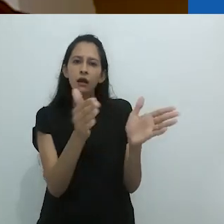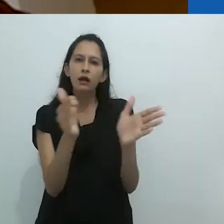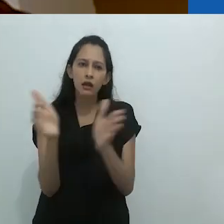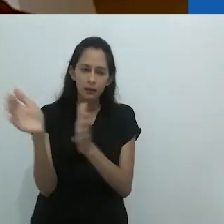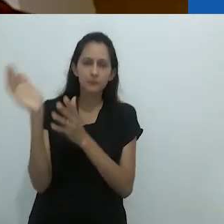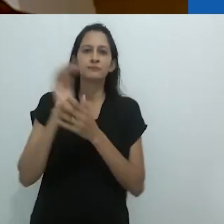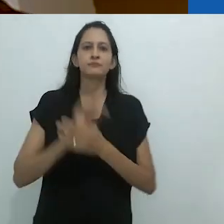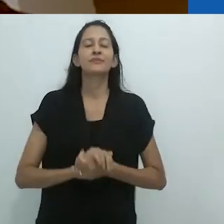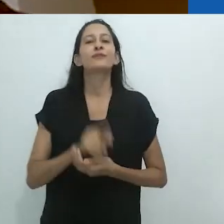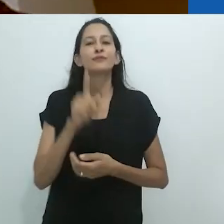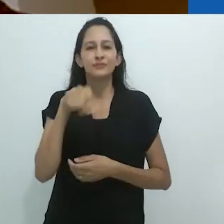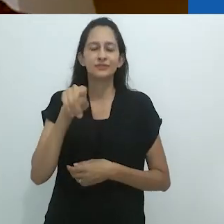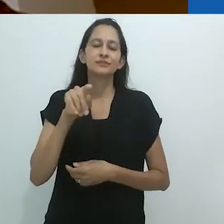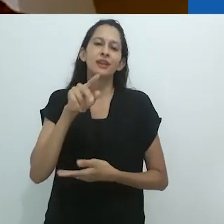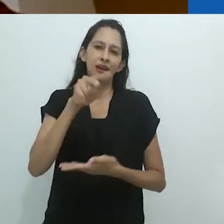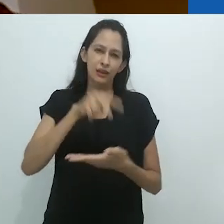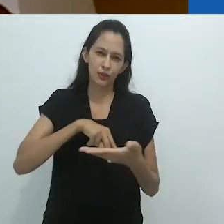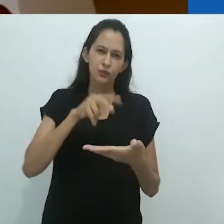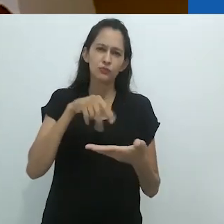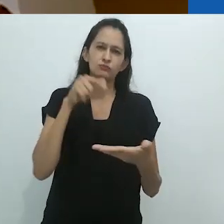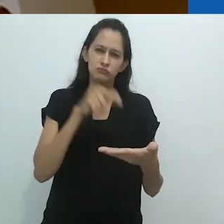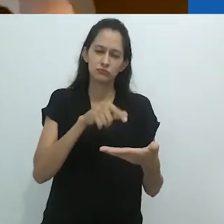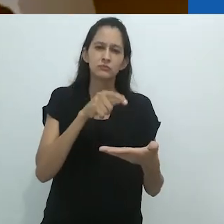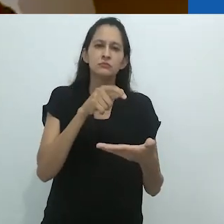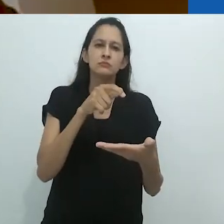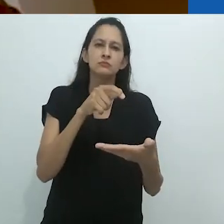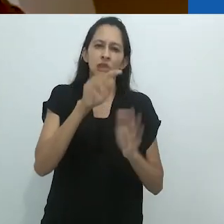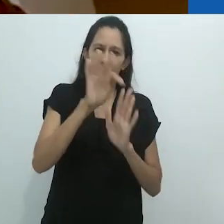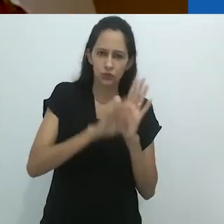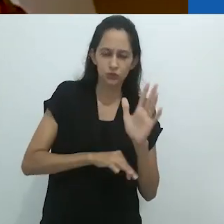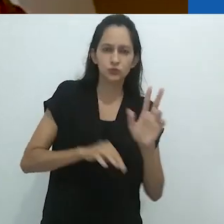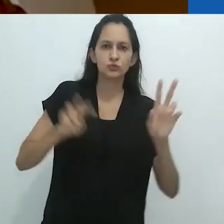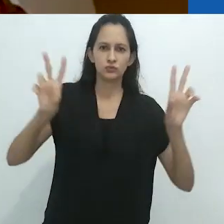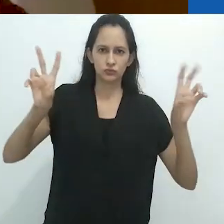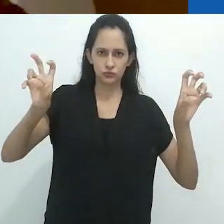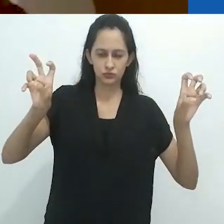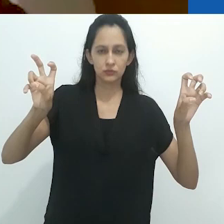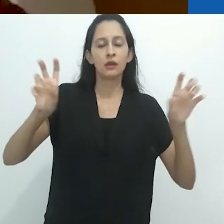que vocês leram sobre no famoso ensaio